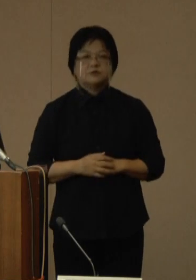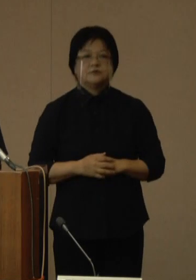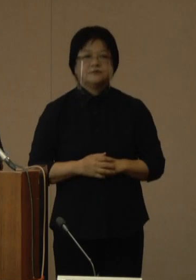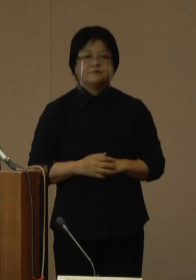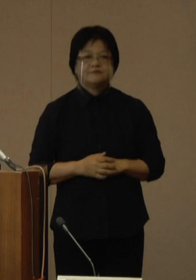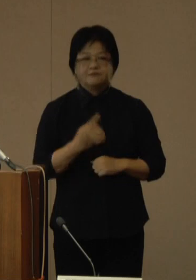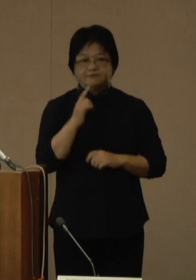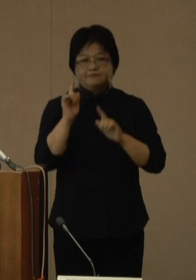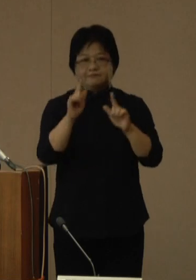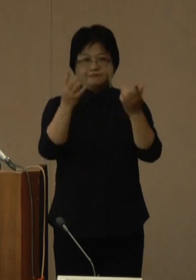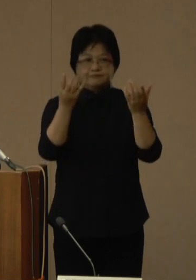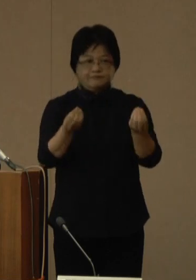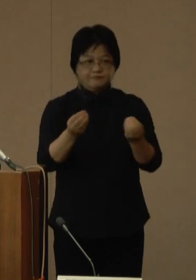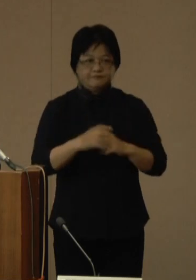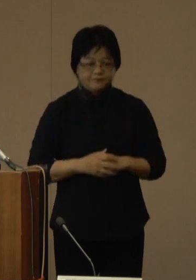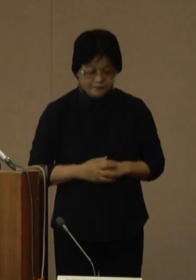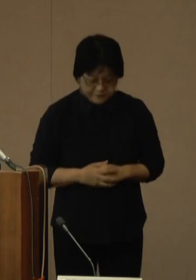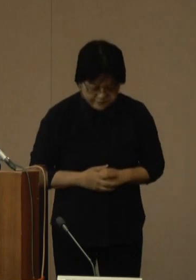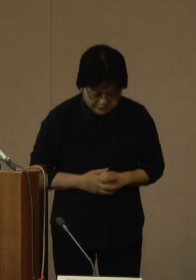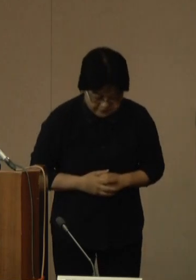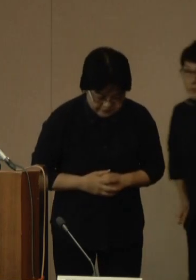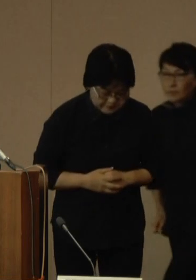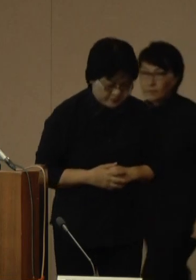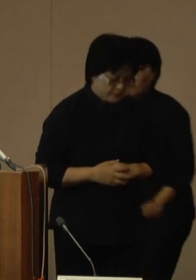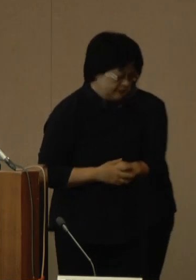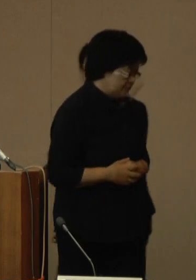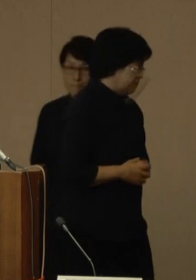発表は以上でございます